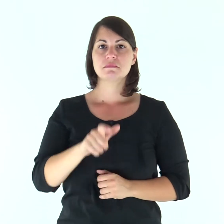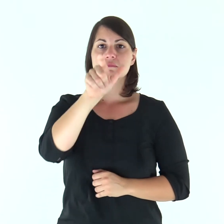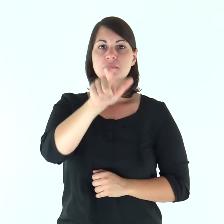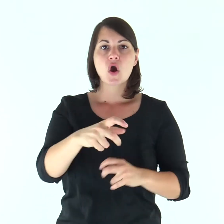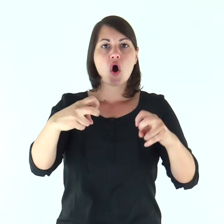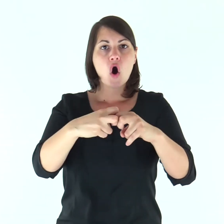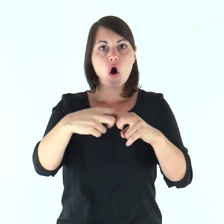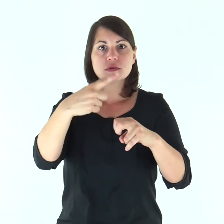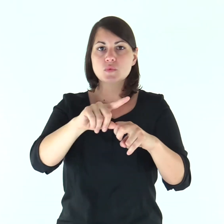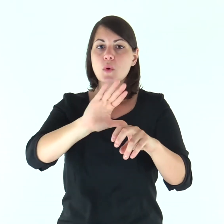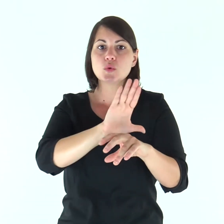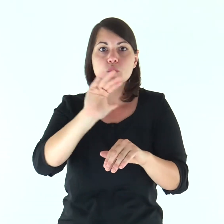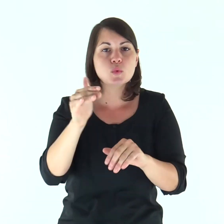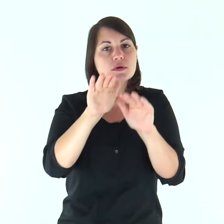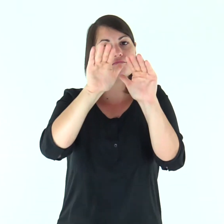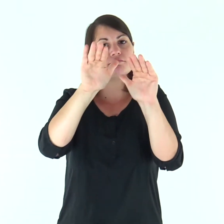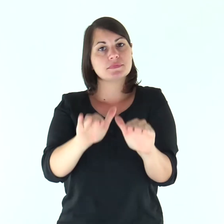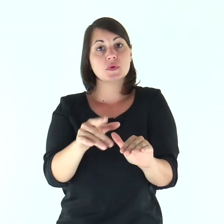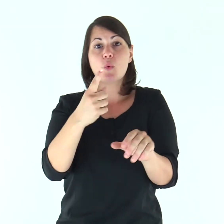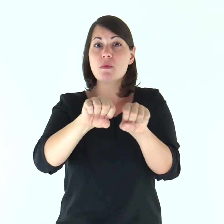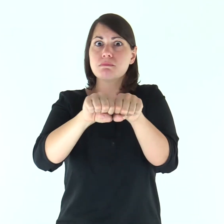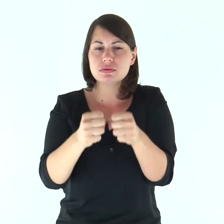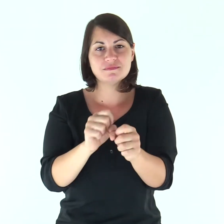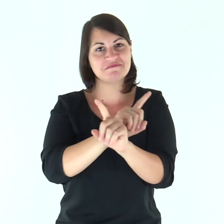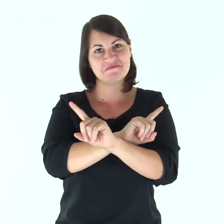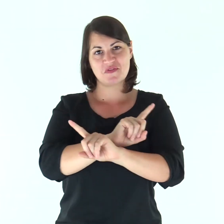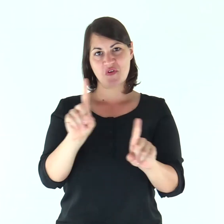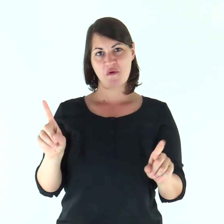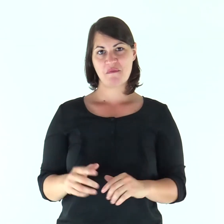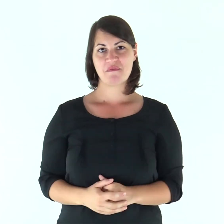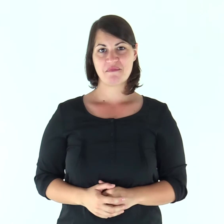Custodisce tutte le sue ossa: neppure uno sarà spezzato.